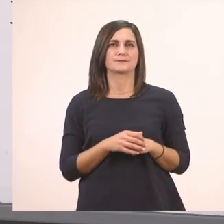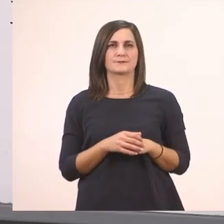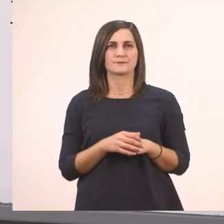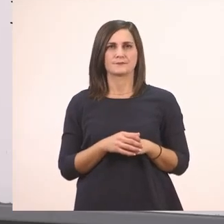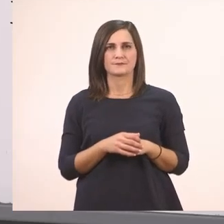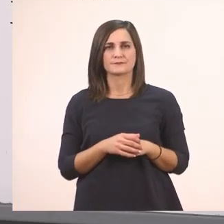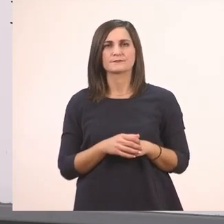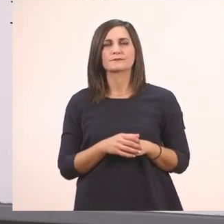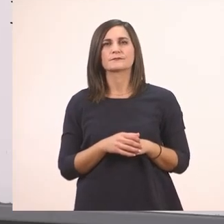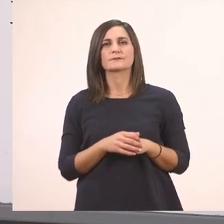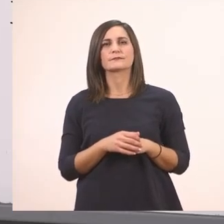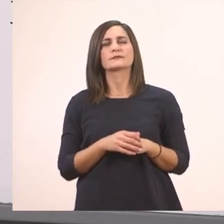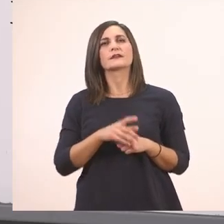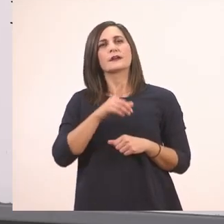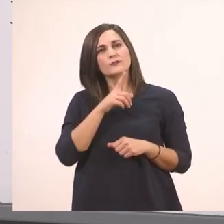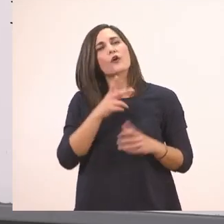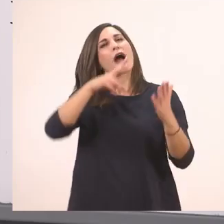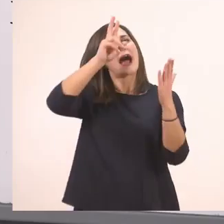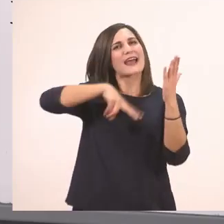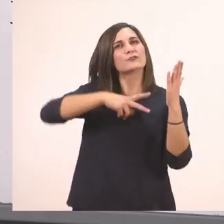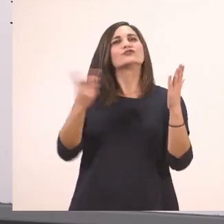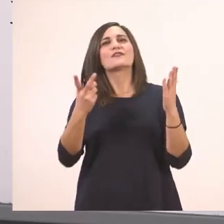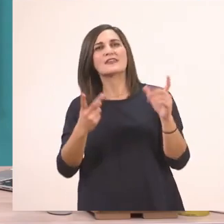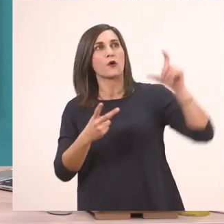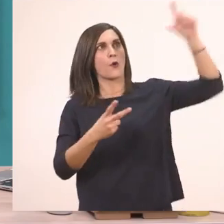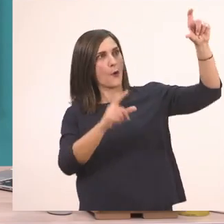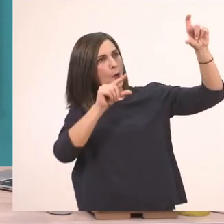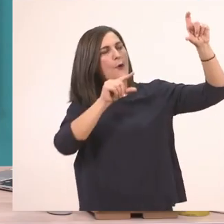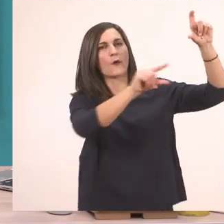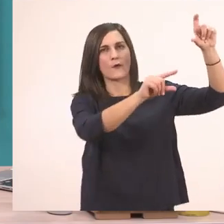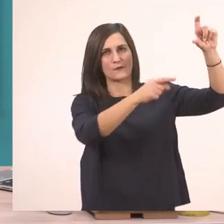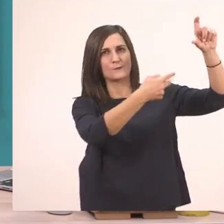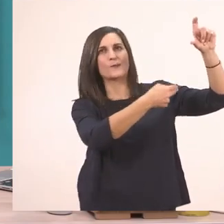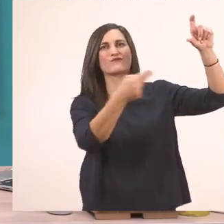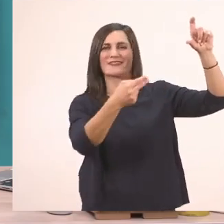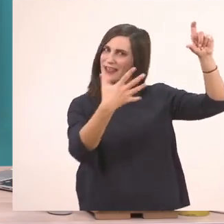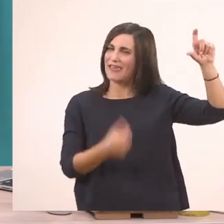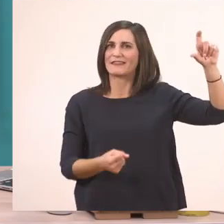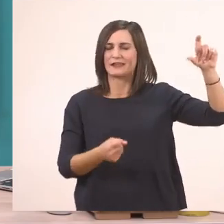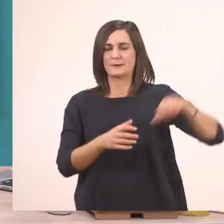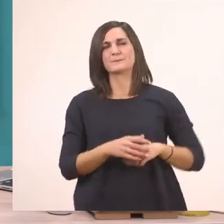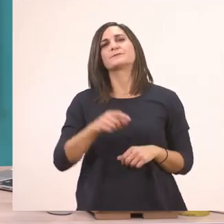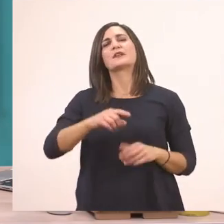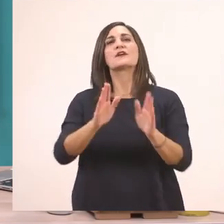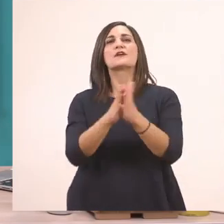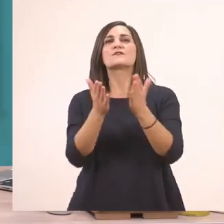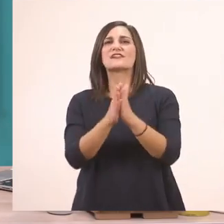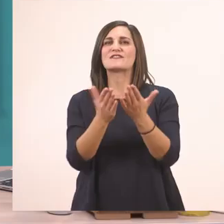Μαζί με αυτό λοιπόν έχουμε για ανάγνωση και αυτή την προτασούλα. Τώρα που τελειώσαμε με το βιβλίο του μαθητή,